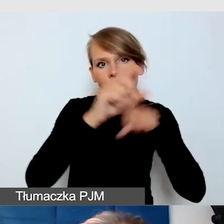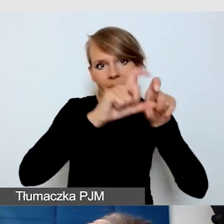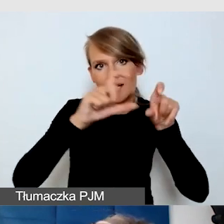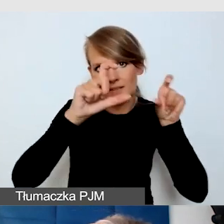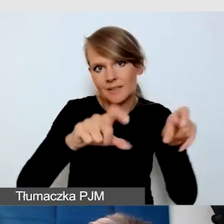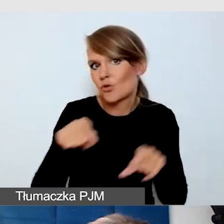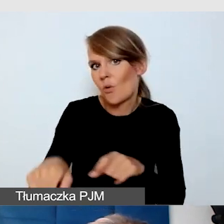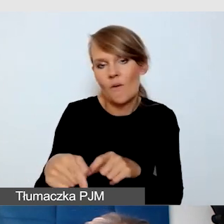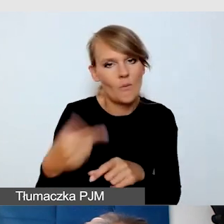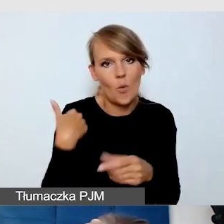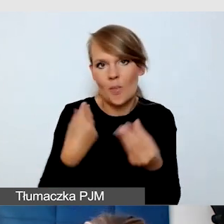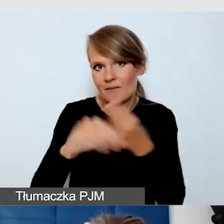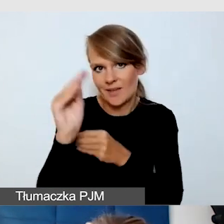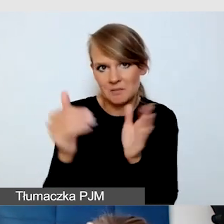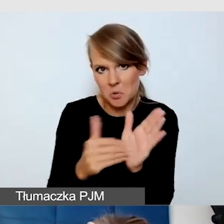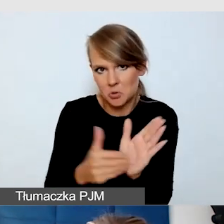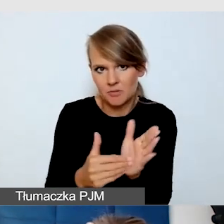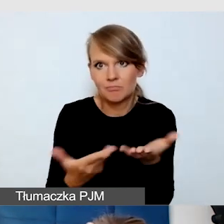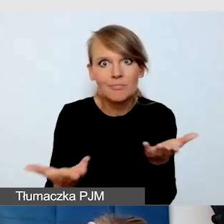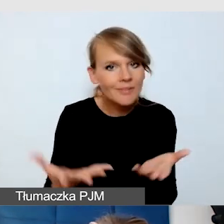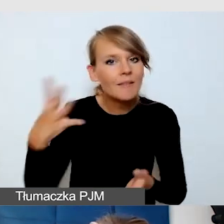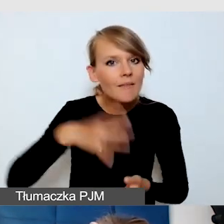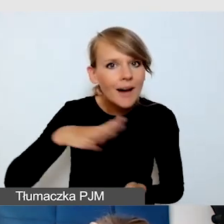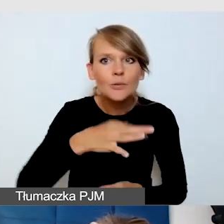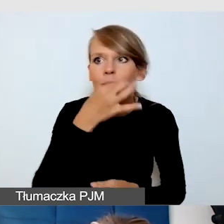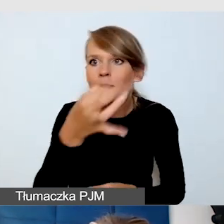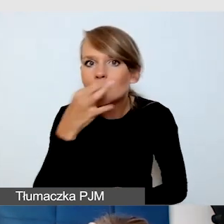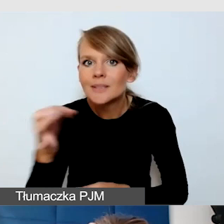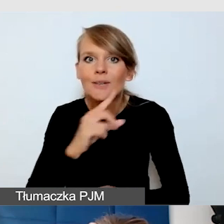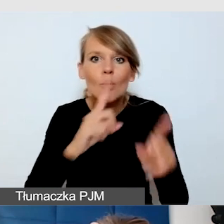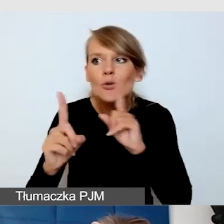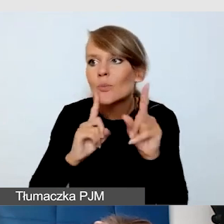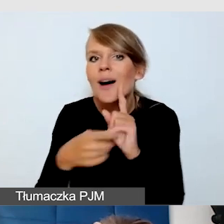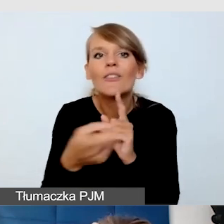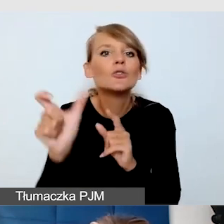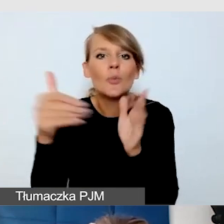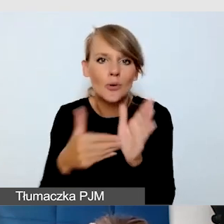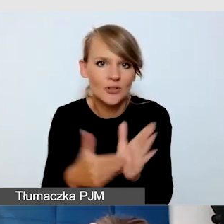Dobrze jest pytać, rozmawiać z odbiorcami, bo może się okazać, że to, czego najbardziej potrzebują,